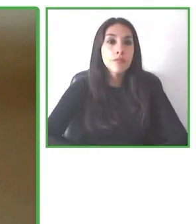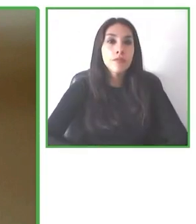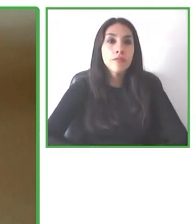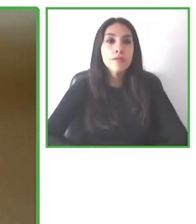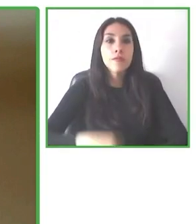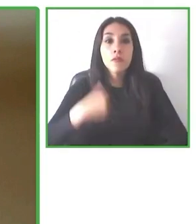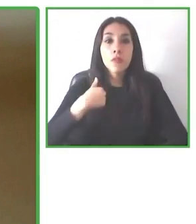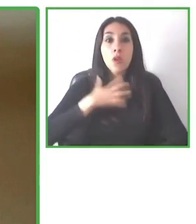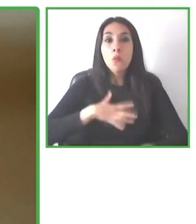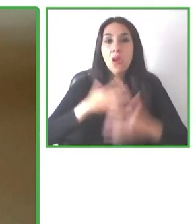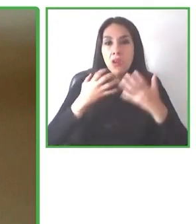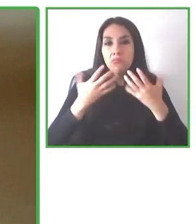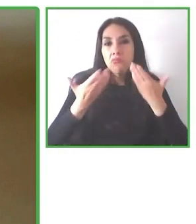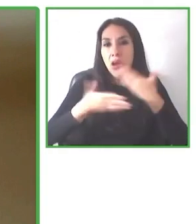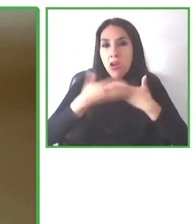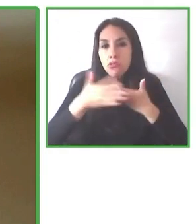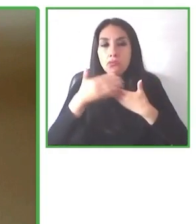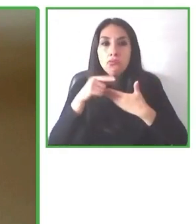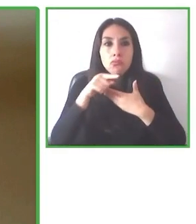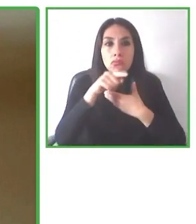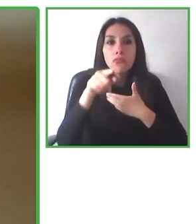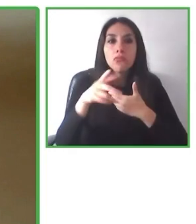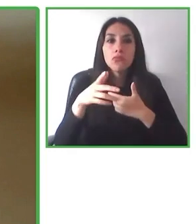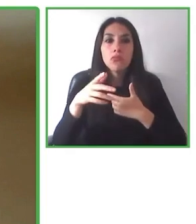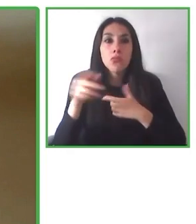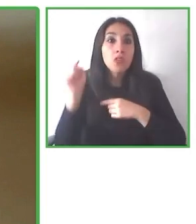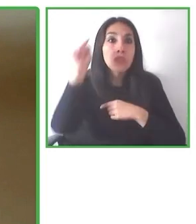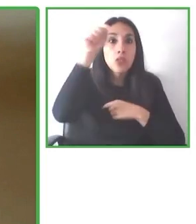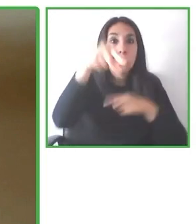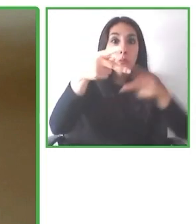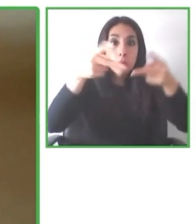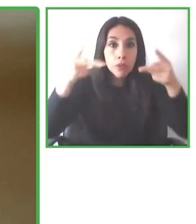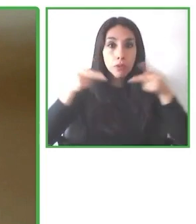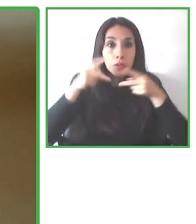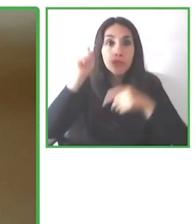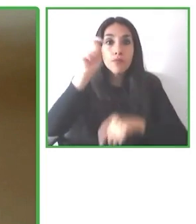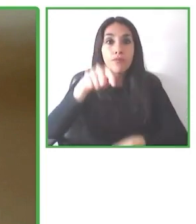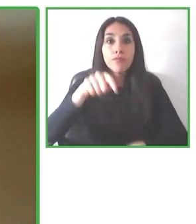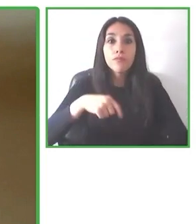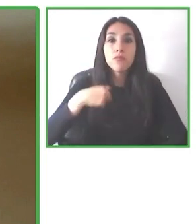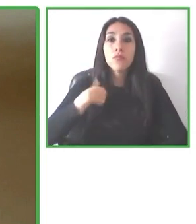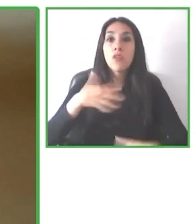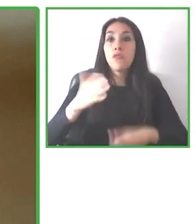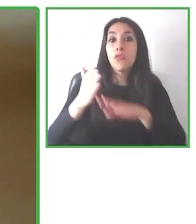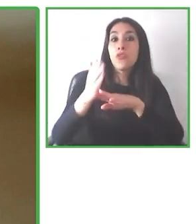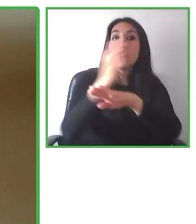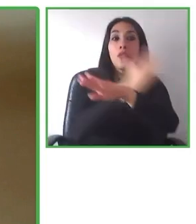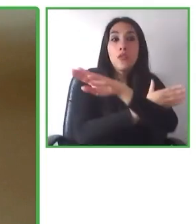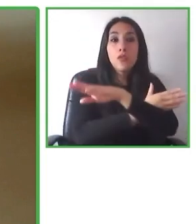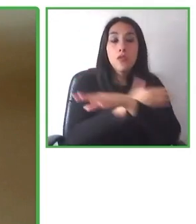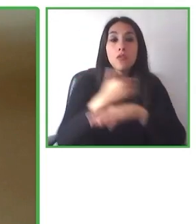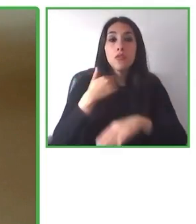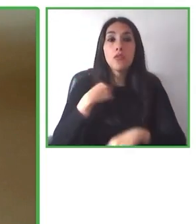hay una rampa o no hay una rampa a la entrada del alojamiento y así muchísimos más